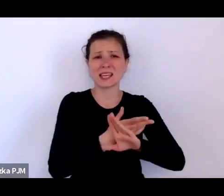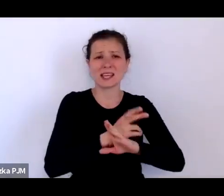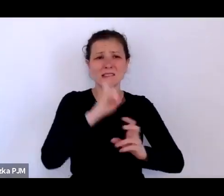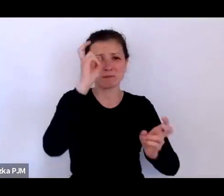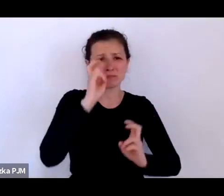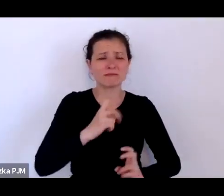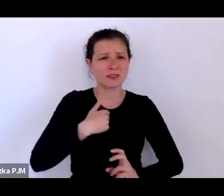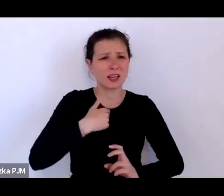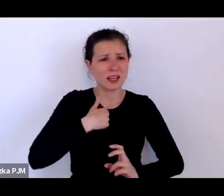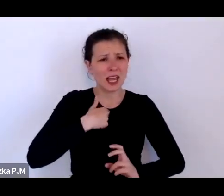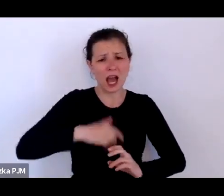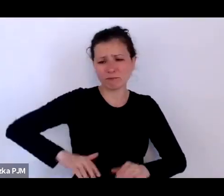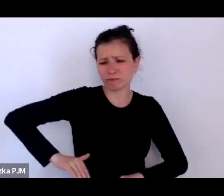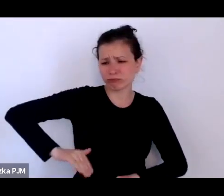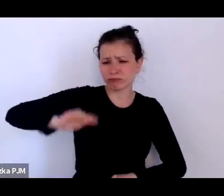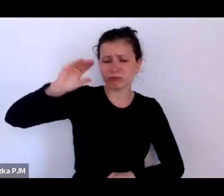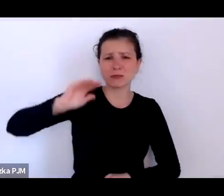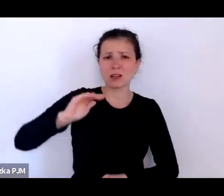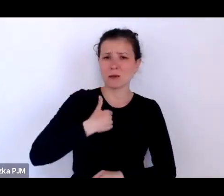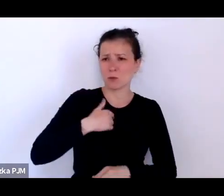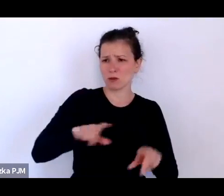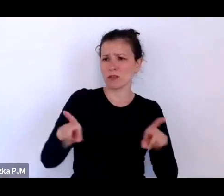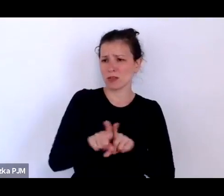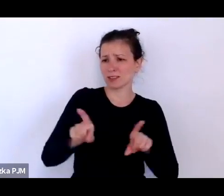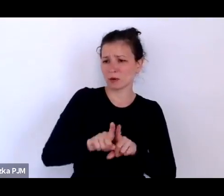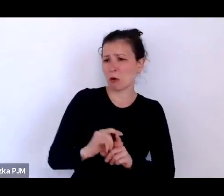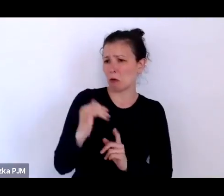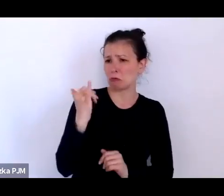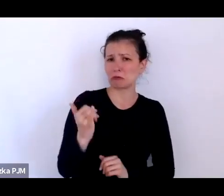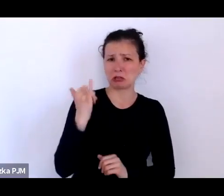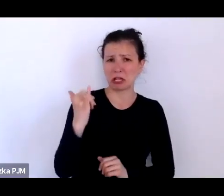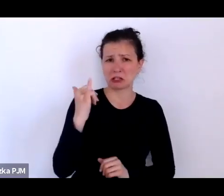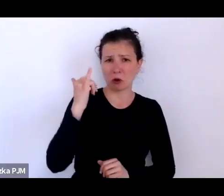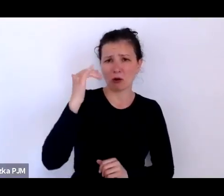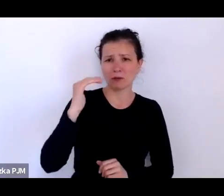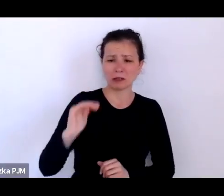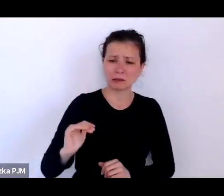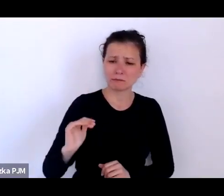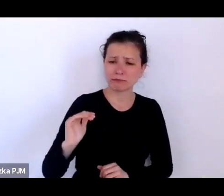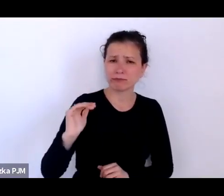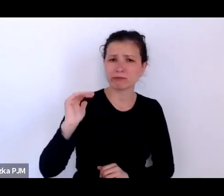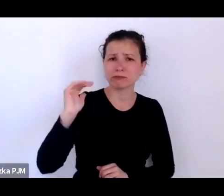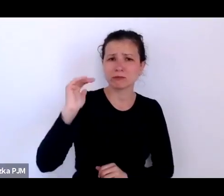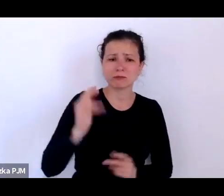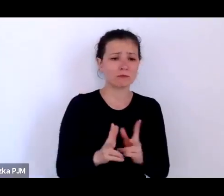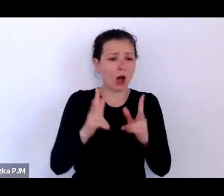ponieważ ja też jako takie dziecko dojrzewające w okresie PRL-u